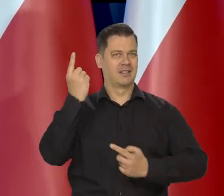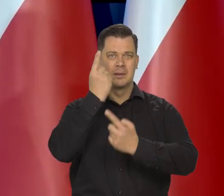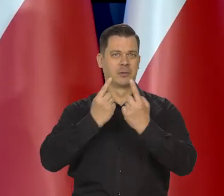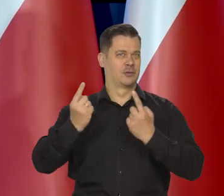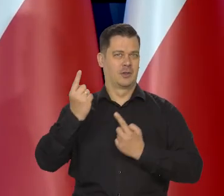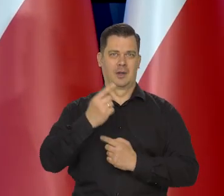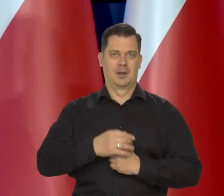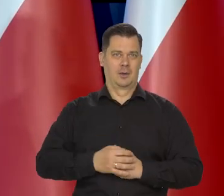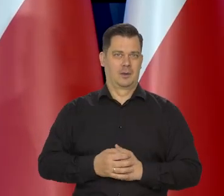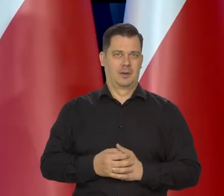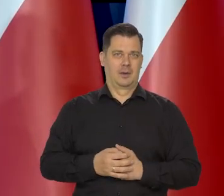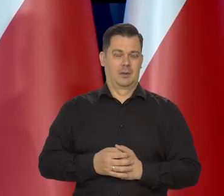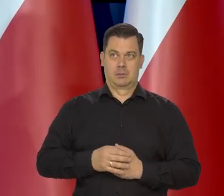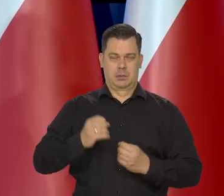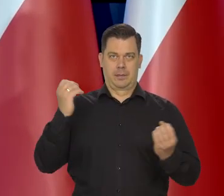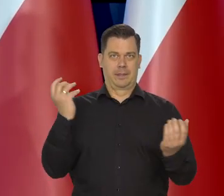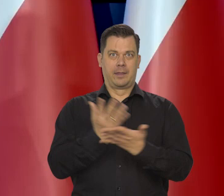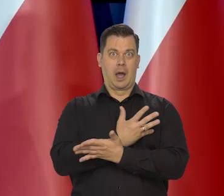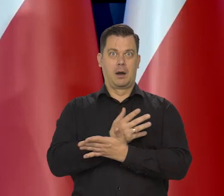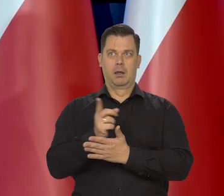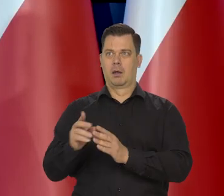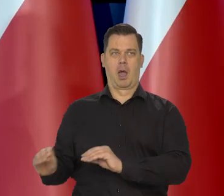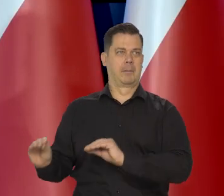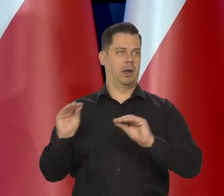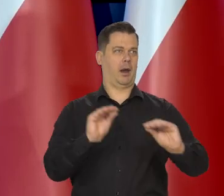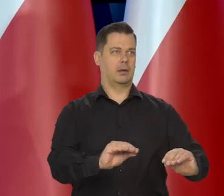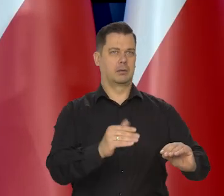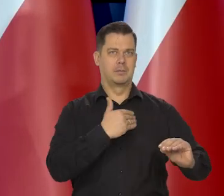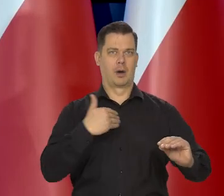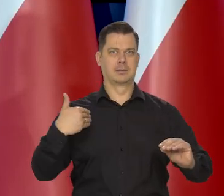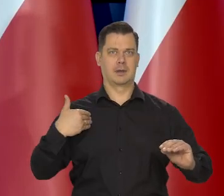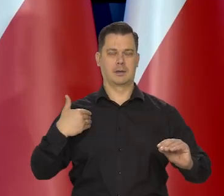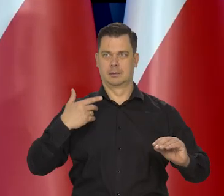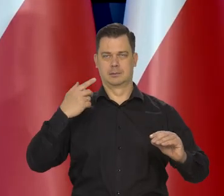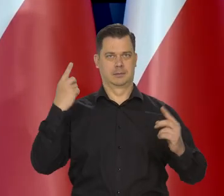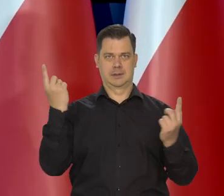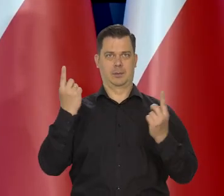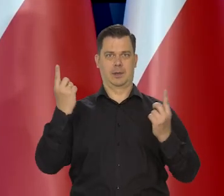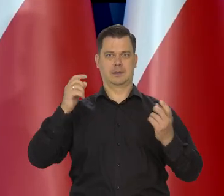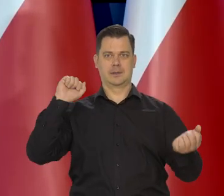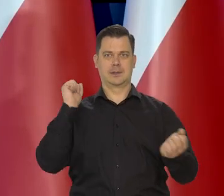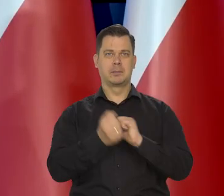nie przyszło im do głowy, że nagle mogą żyć na emigracji i w takiej sytuacji.